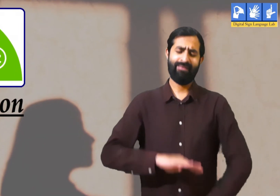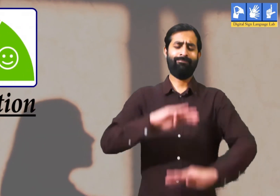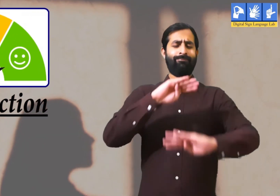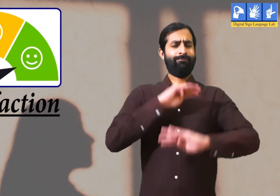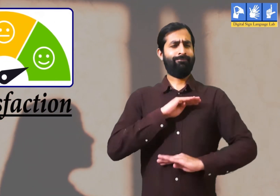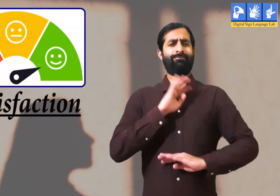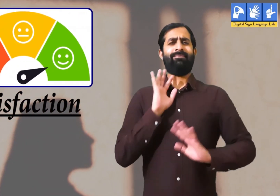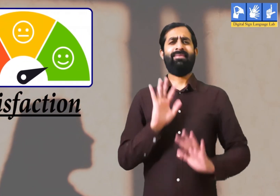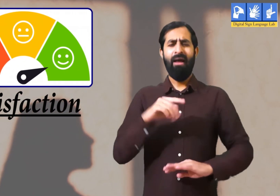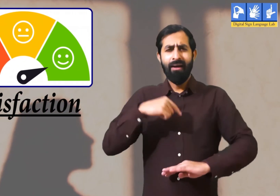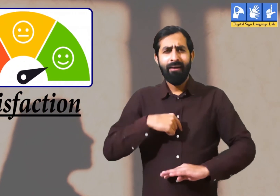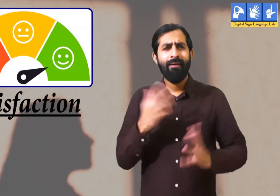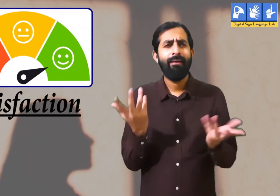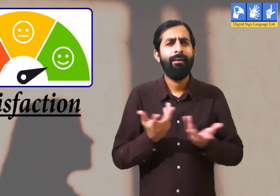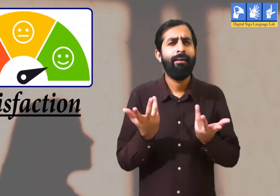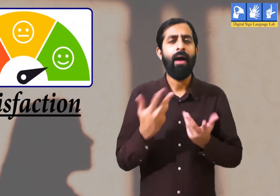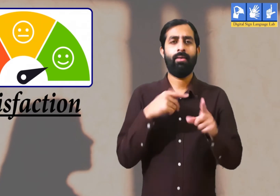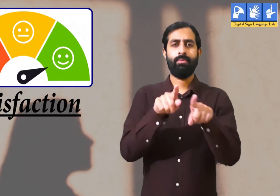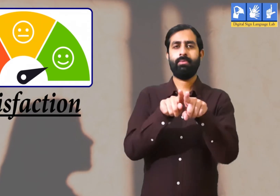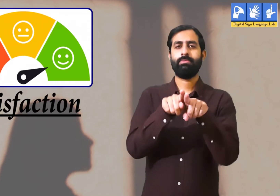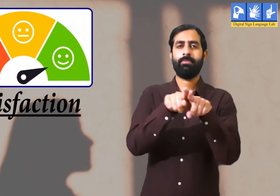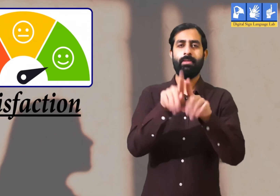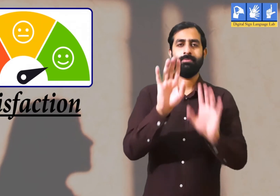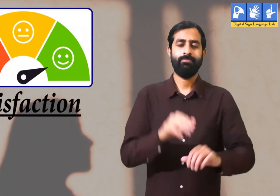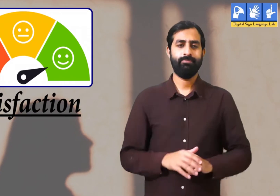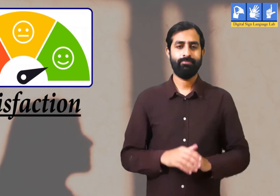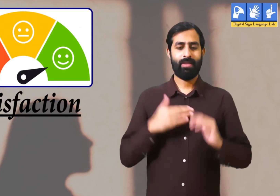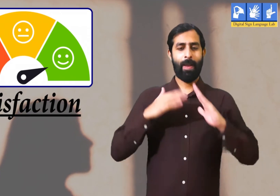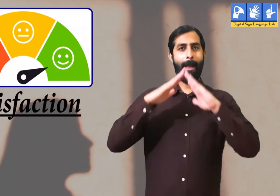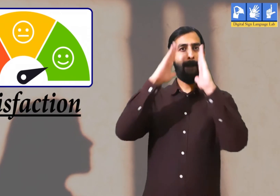संतुष्टि इसका अर्थ मैं आपको एक उदाहरण देकर बताता हूँ ।